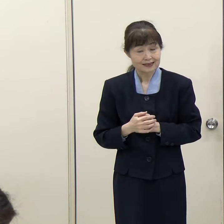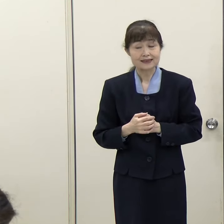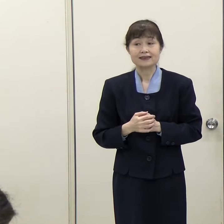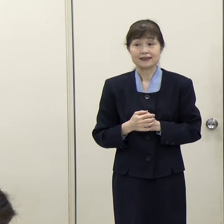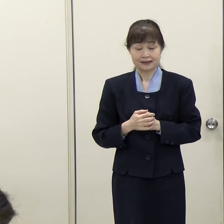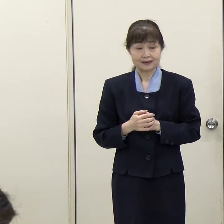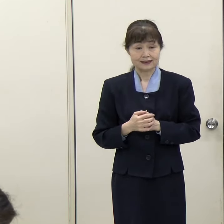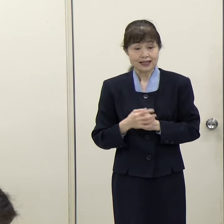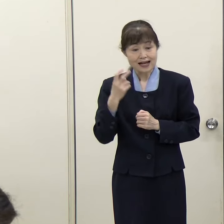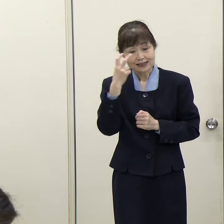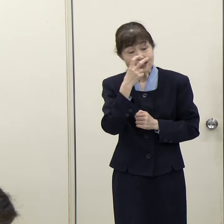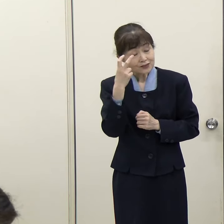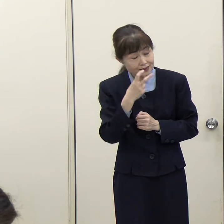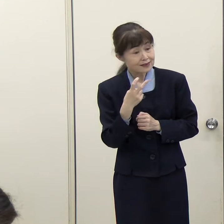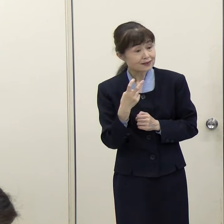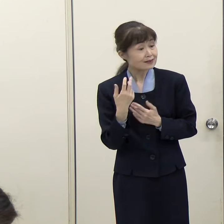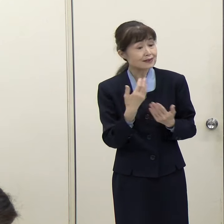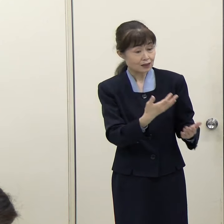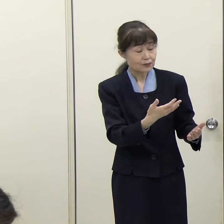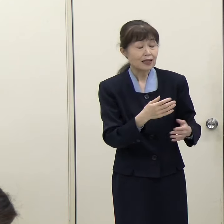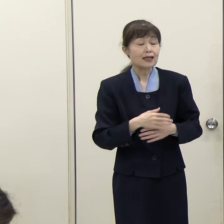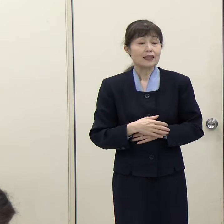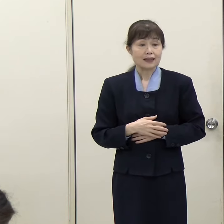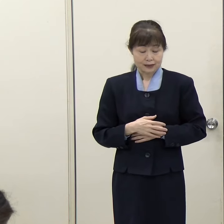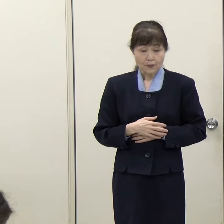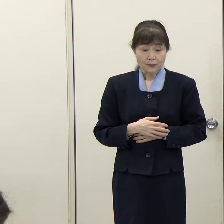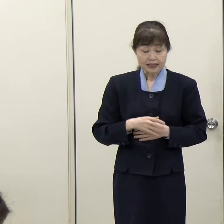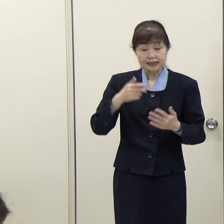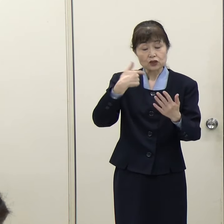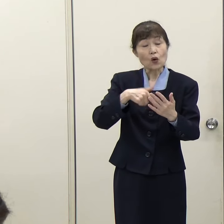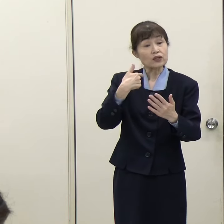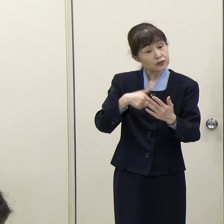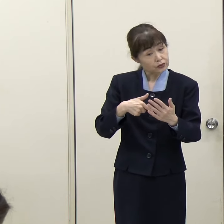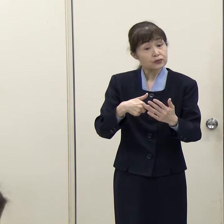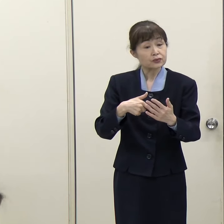（毎日新聞）確認ですが、教育機関の整備というのは、やはりインターナショナルスクールの数を増やしていくとか、そういうことですか。